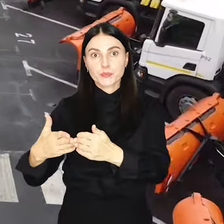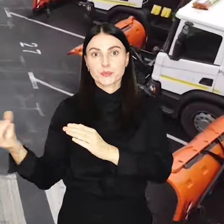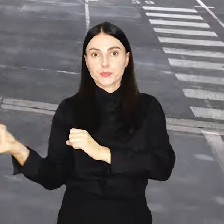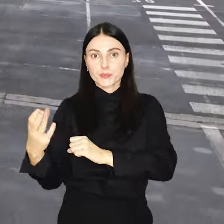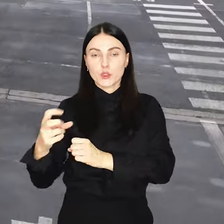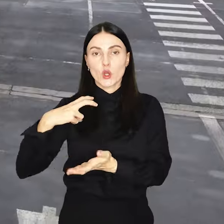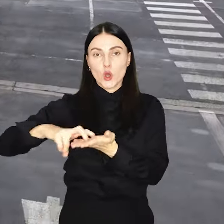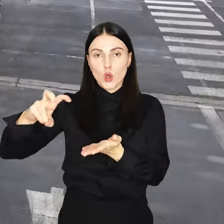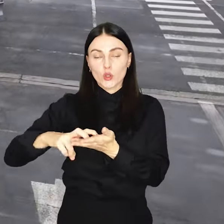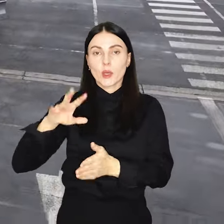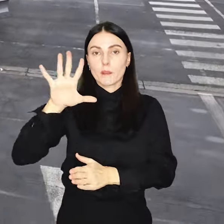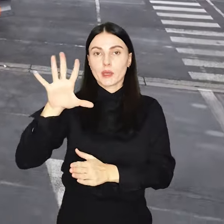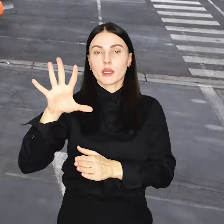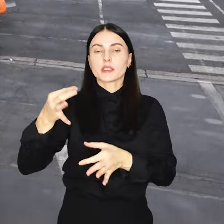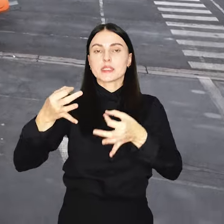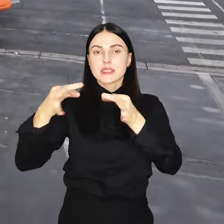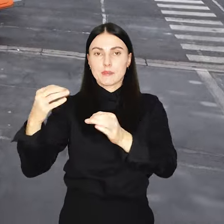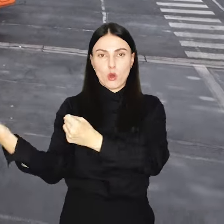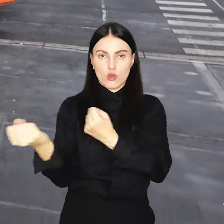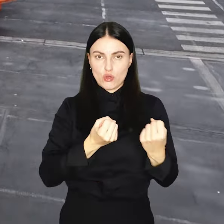chodnikowych i 5 samochodów dostawczych.